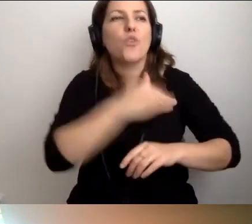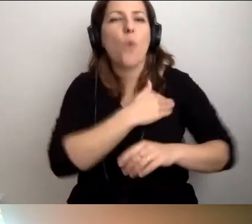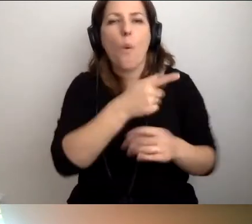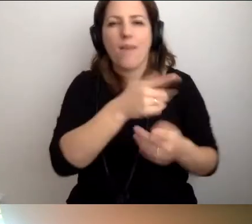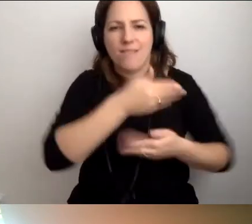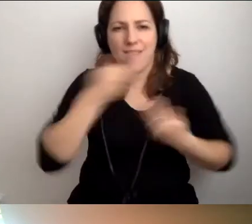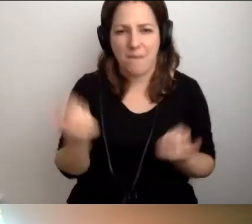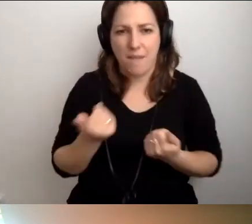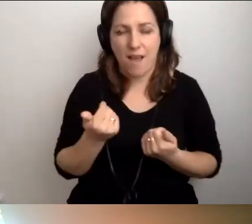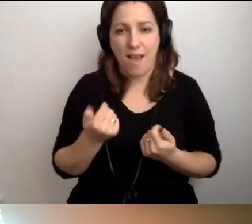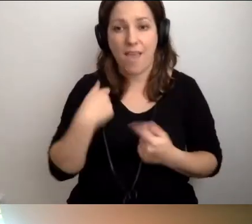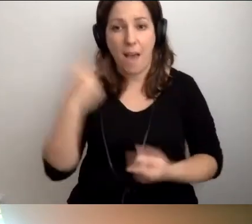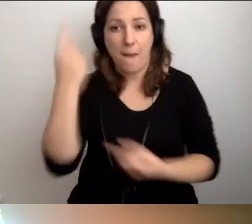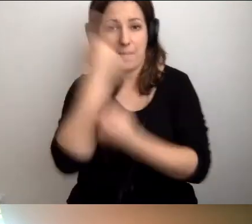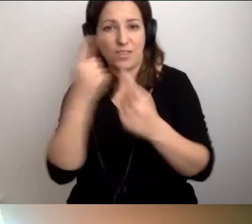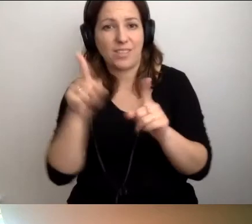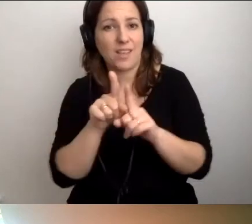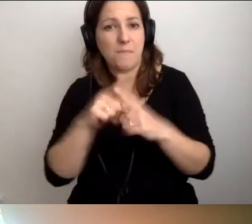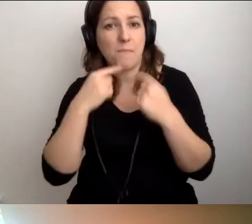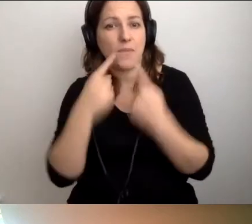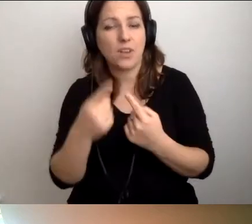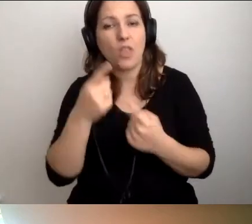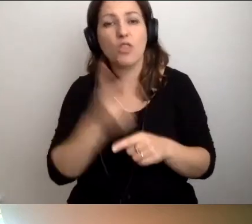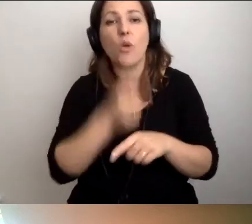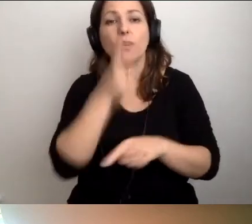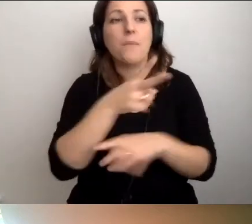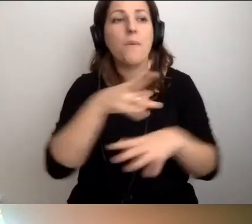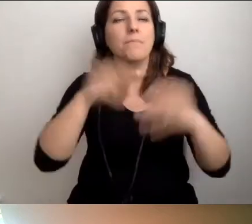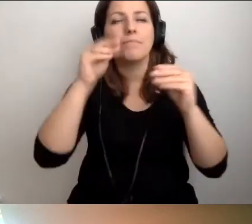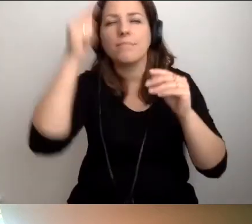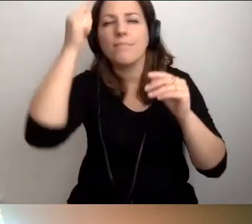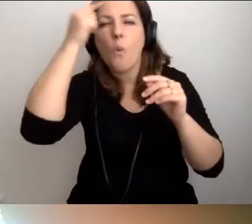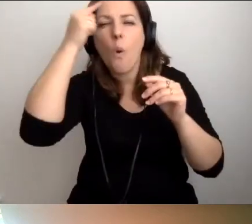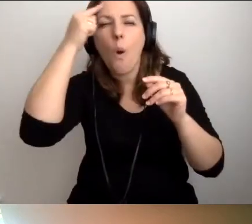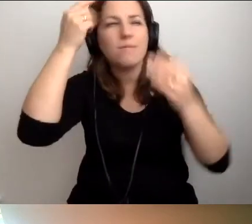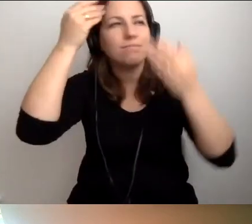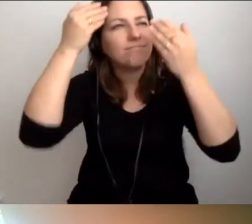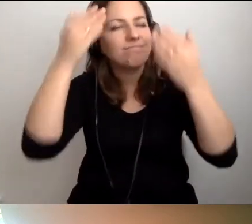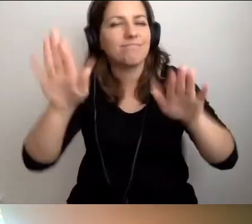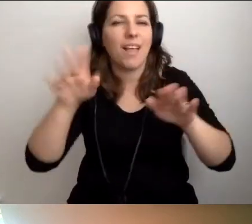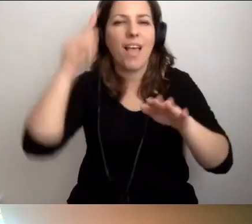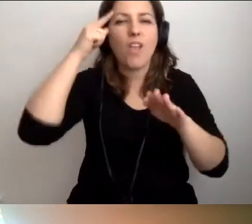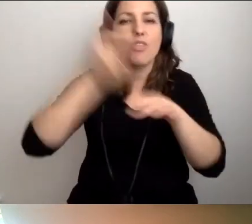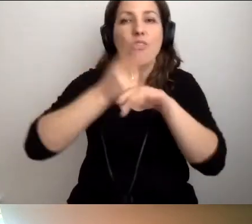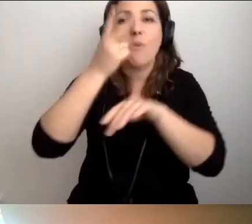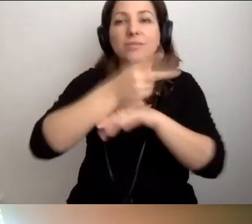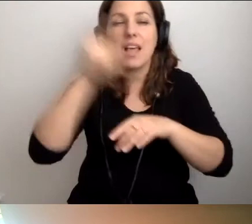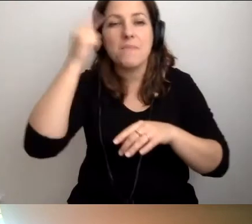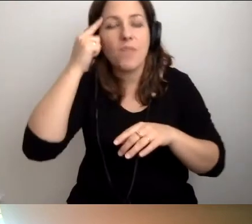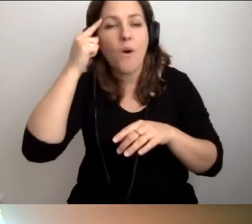Jak powiedzieliśmy, dostępność zaczyna się w głowie, można by też powiedzieć, że w szkole.